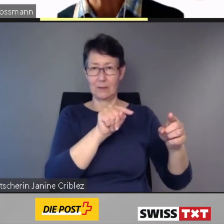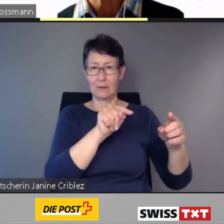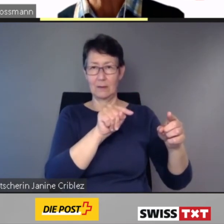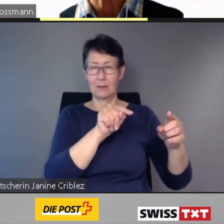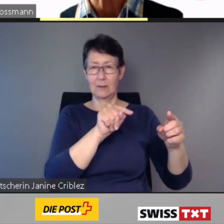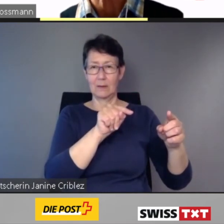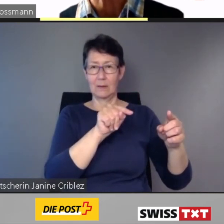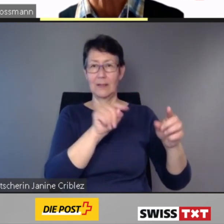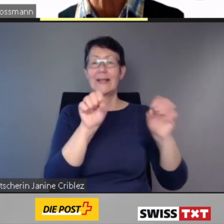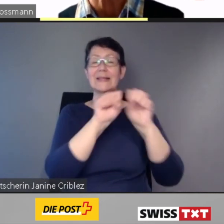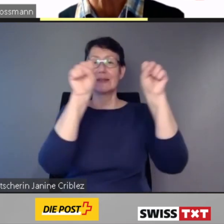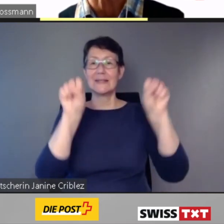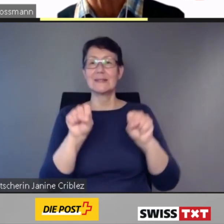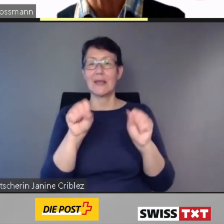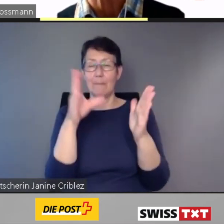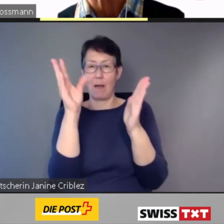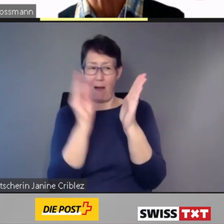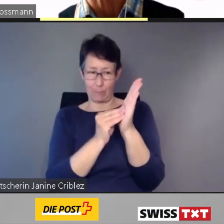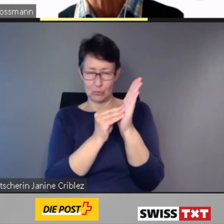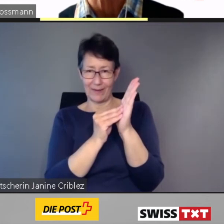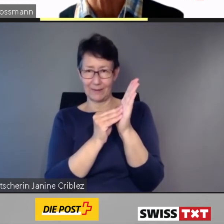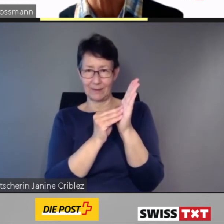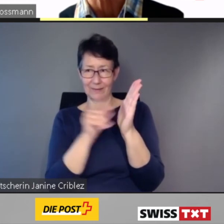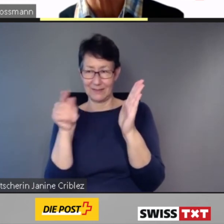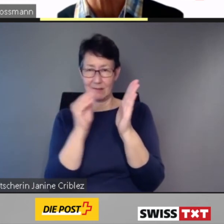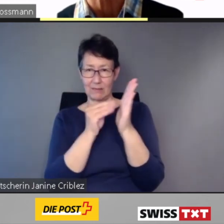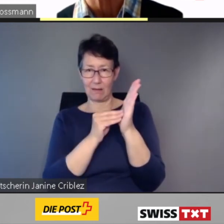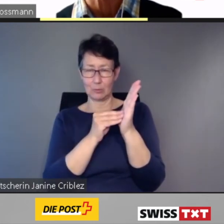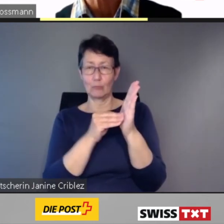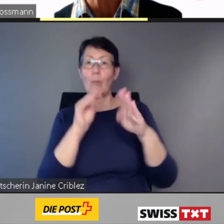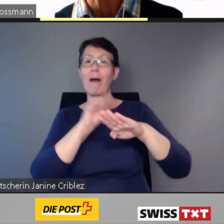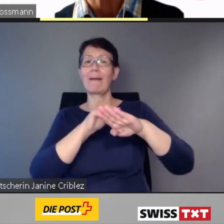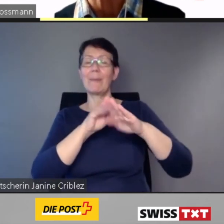Das System speichert die Daten der angemeldeten Reise für die gesamte Transportkette,